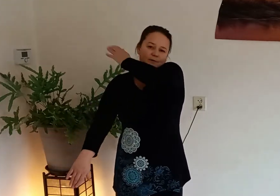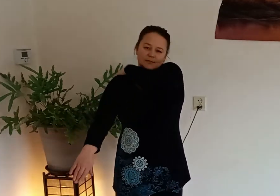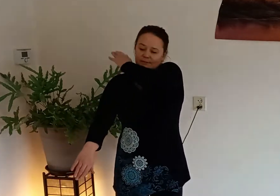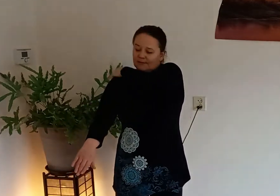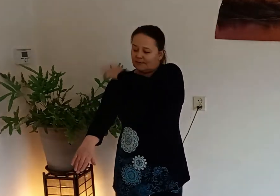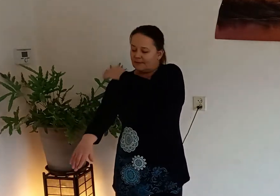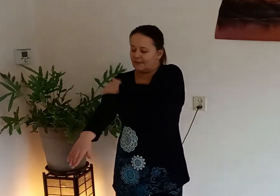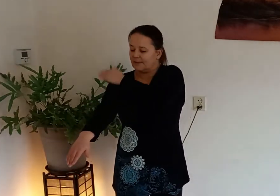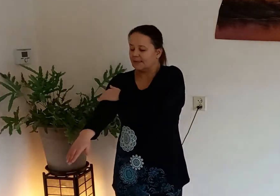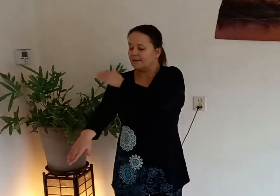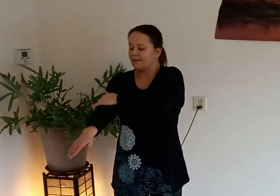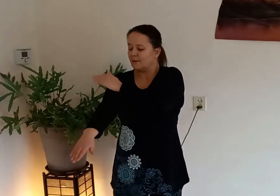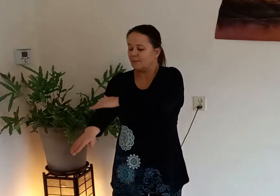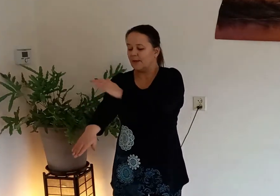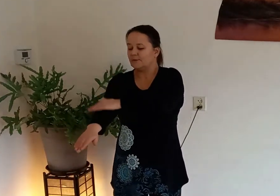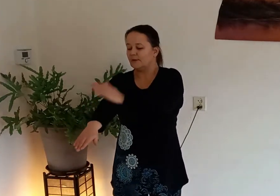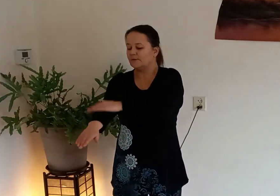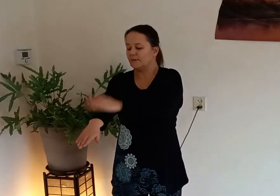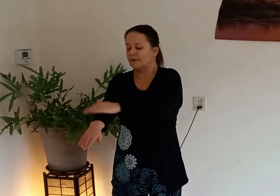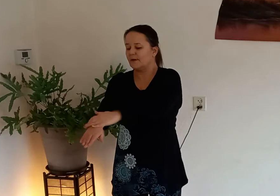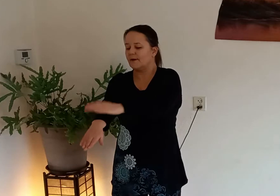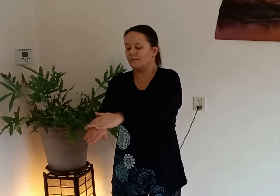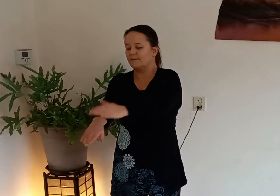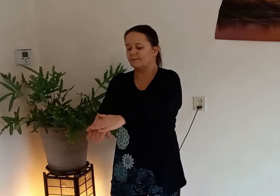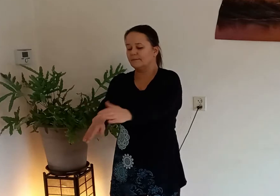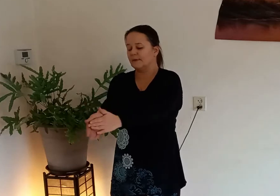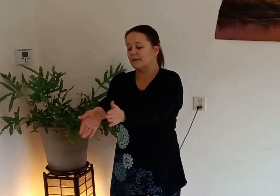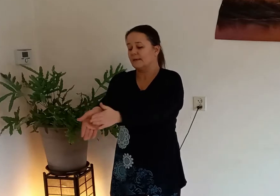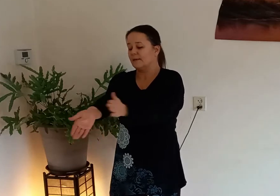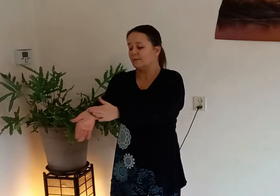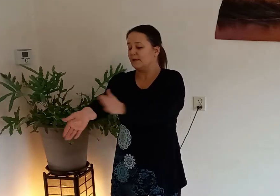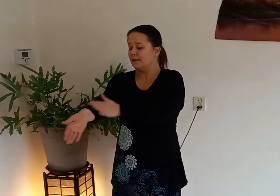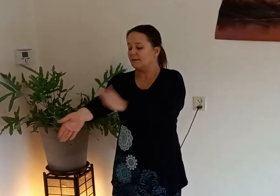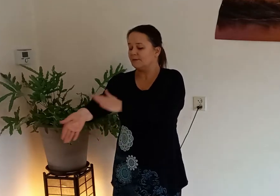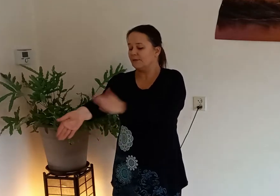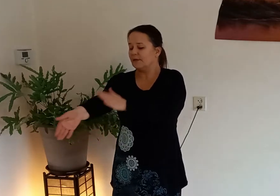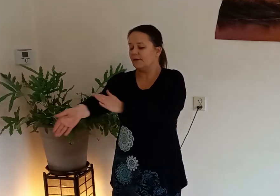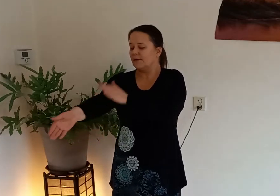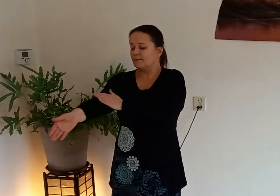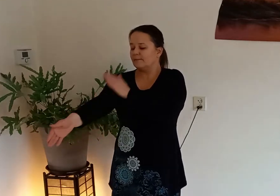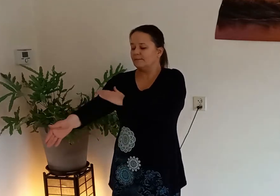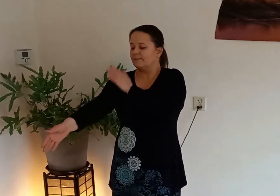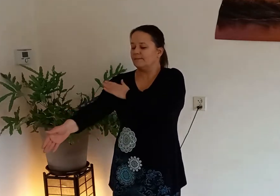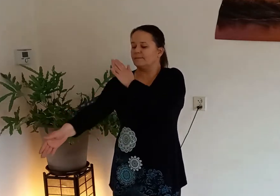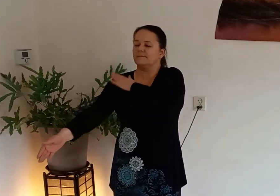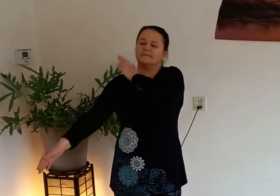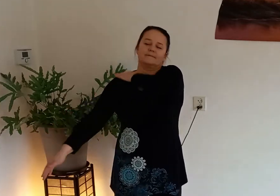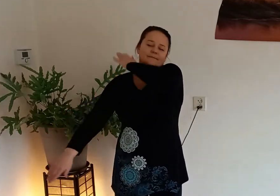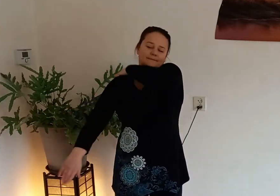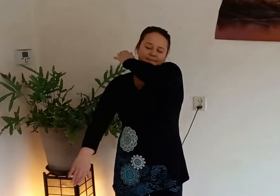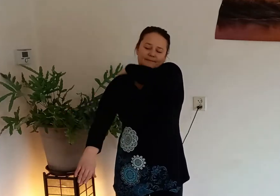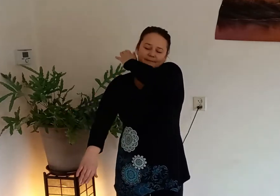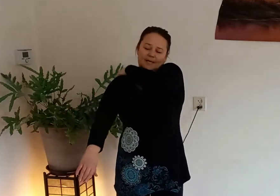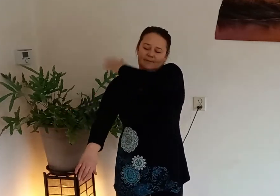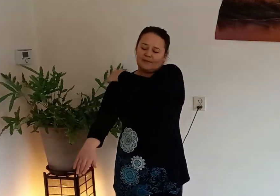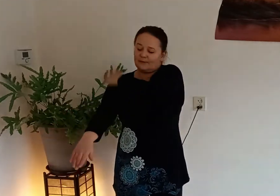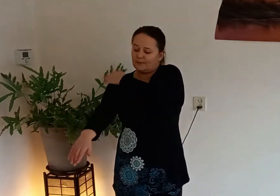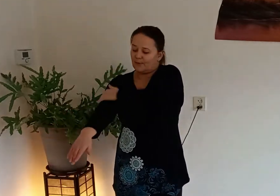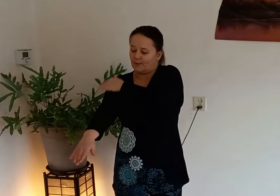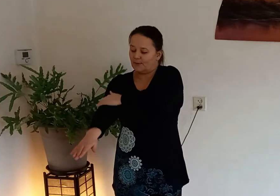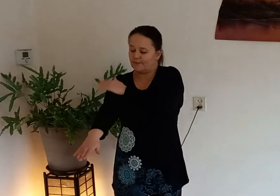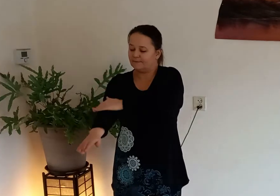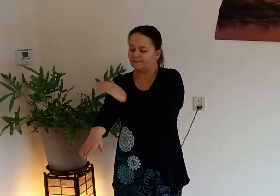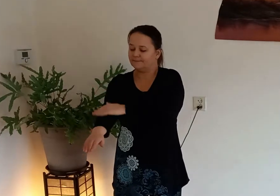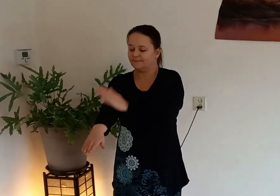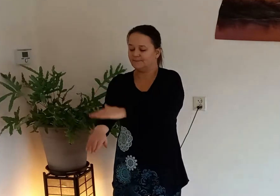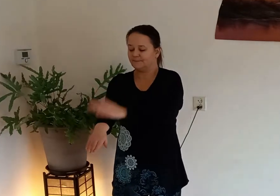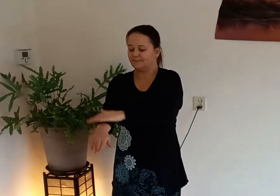schouders buitenkant van je arm binnenkant van je arm en weer omhoog